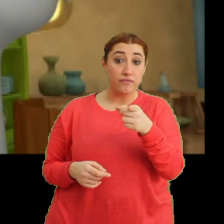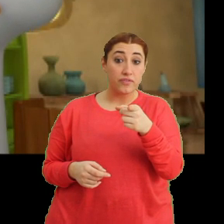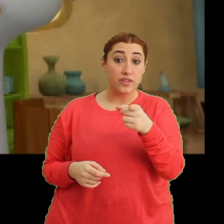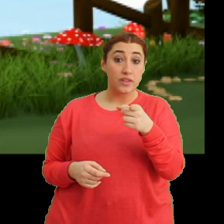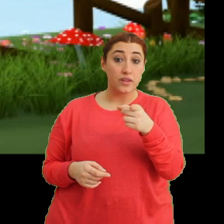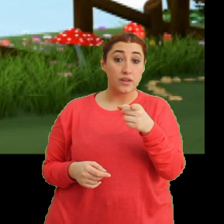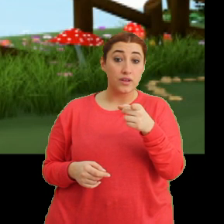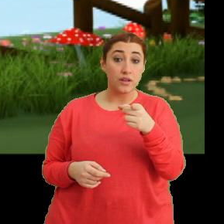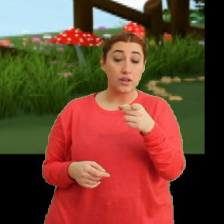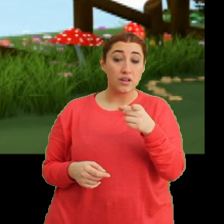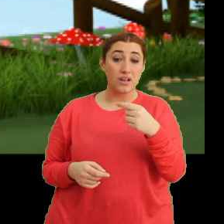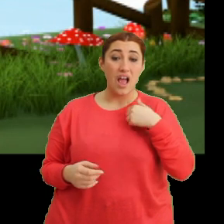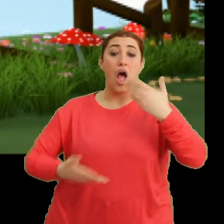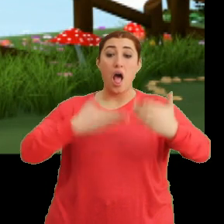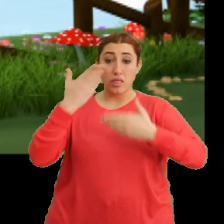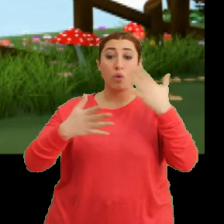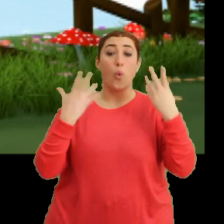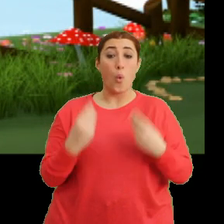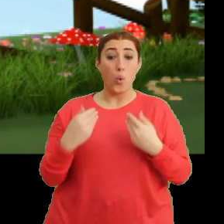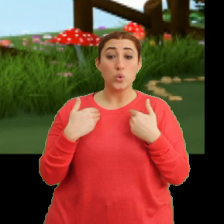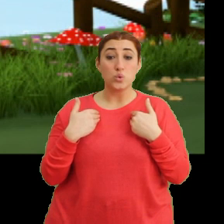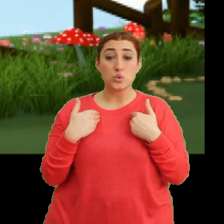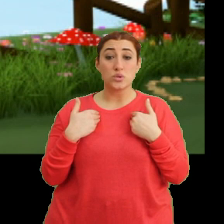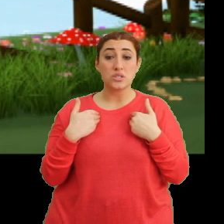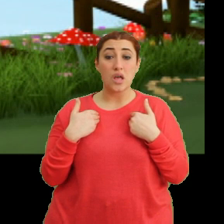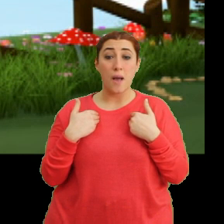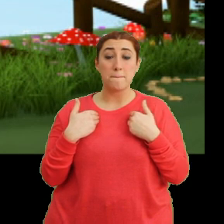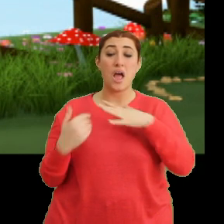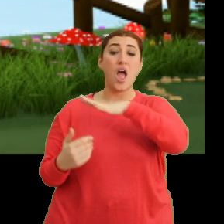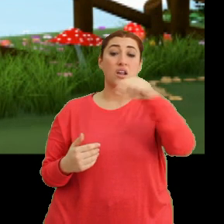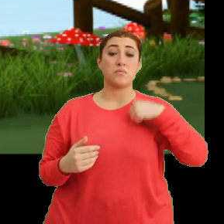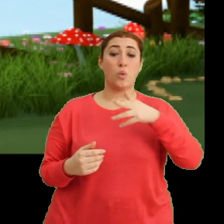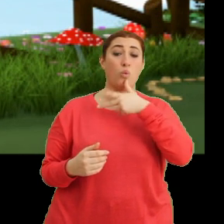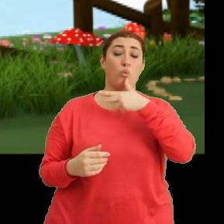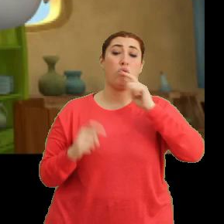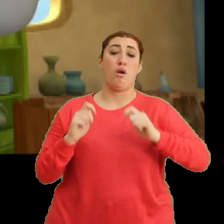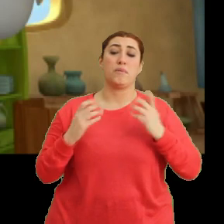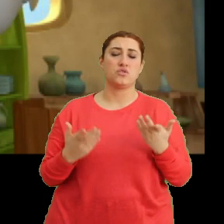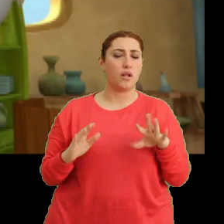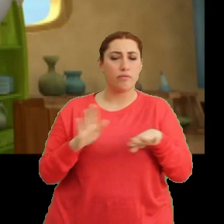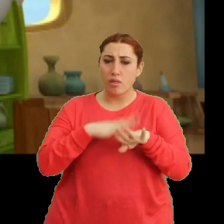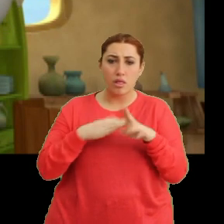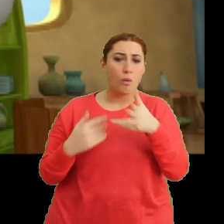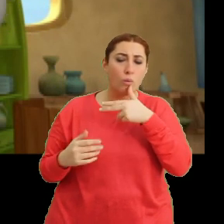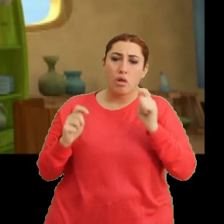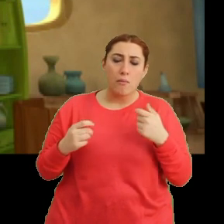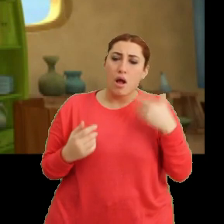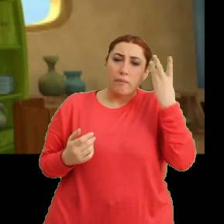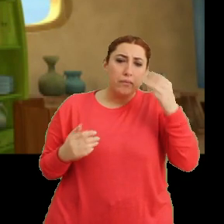Ee anlatırsam... ...herkes bana gülecek yine. Neden güleceklermiş anlamadım.